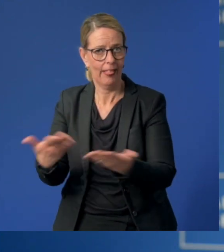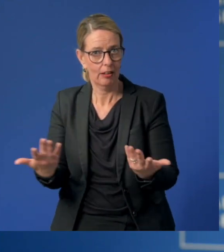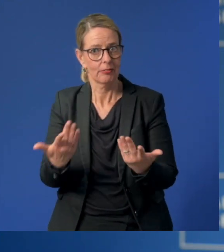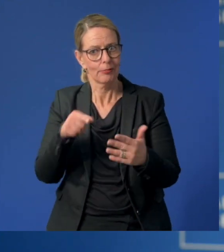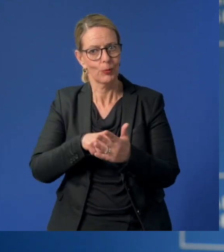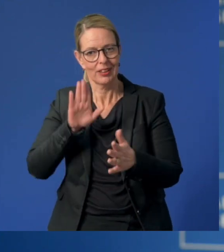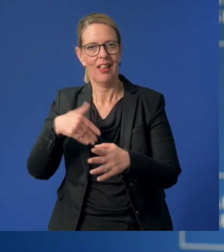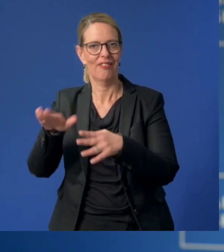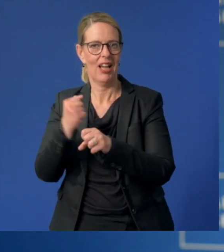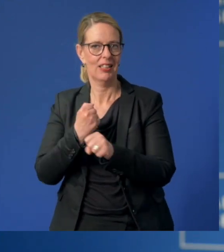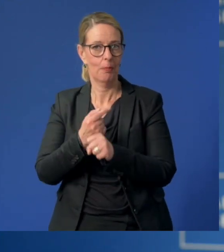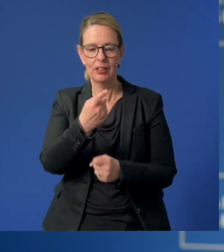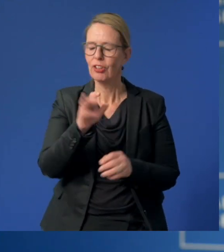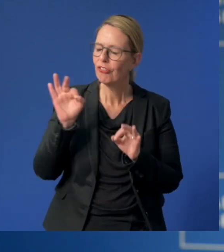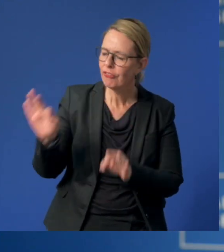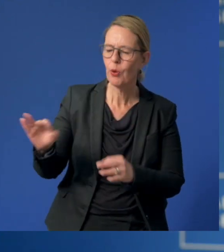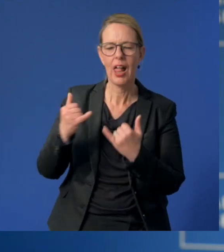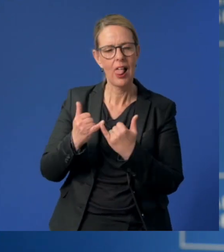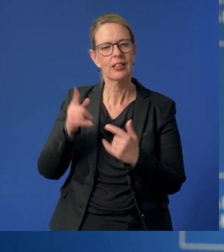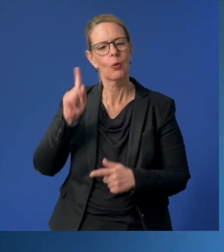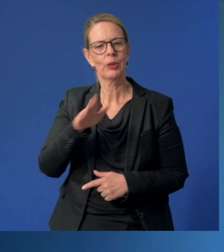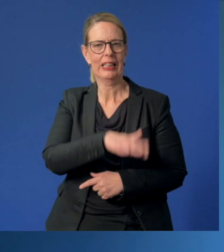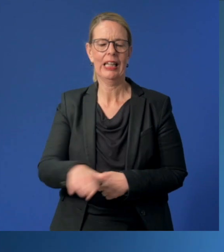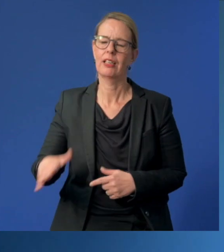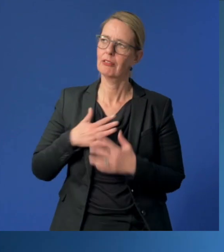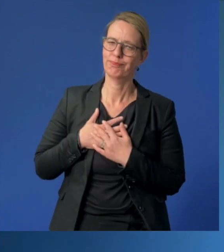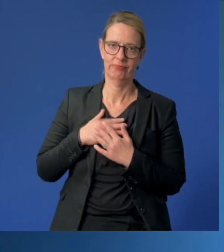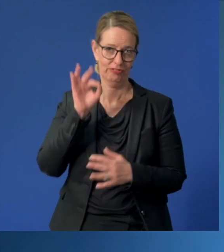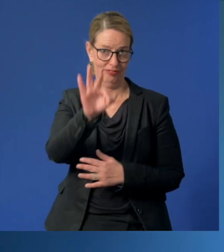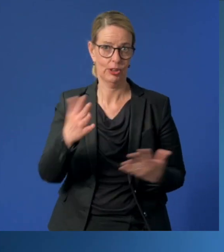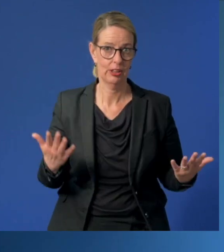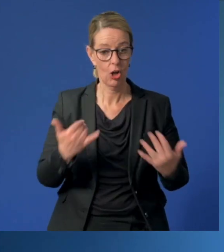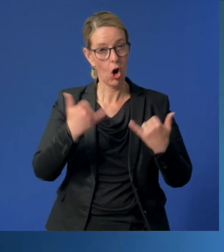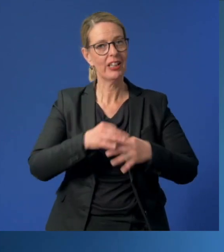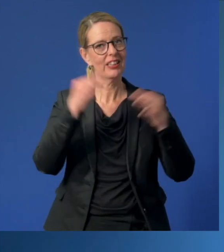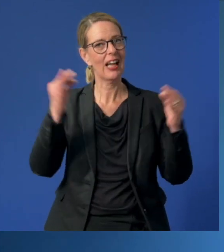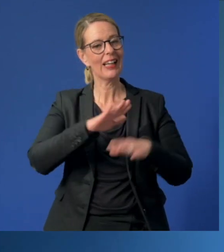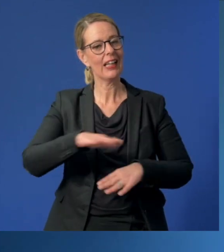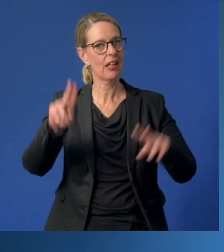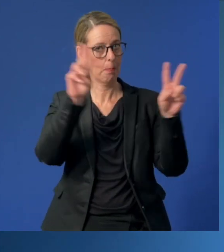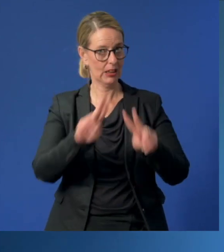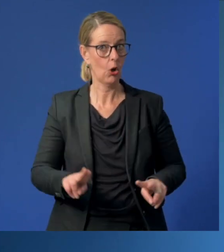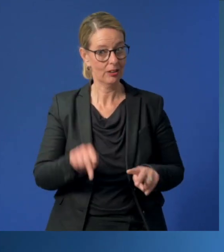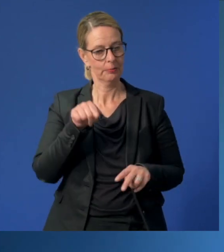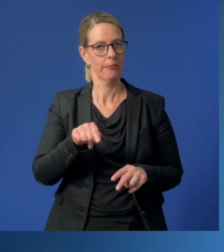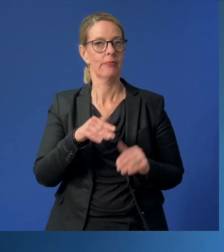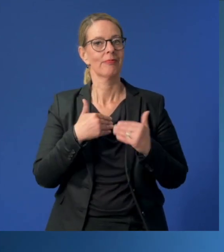Sie sind ein Segen für Eltern und für Kinder. Der heutige Tag der Kinderbetreuung soll dazu einen Beitrag leisten,